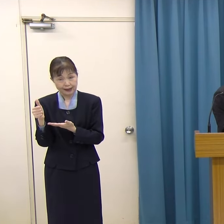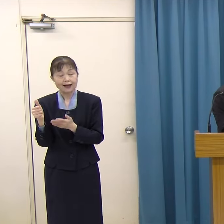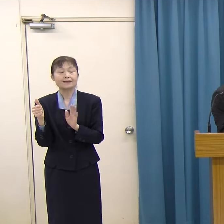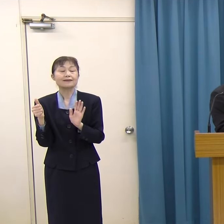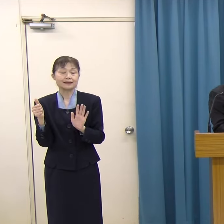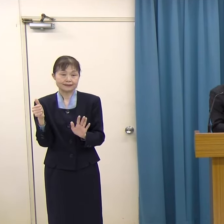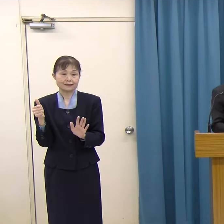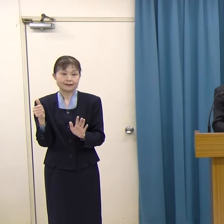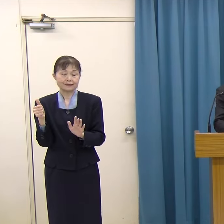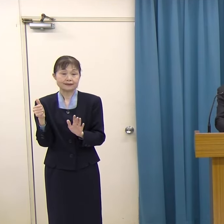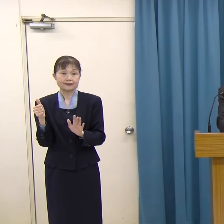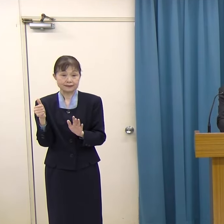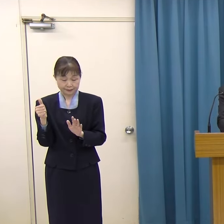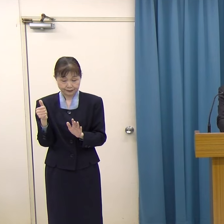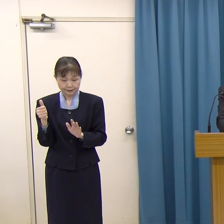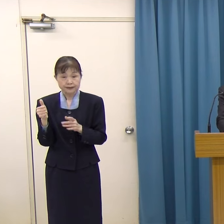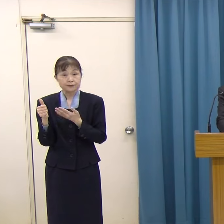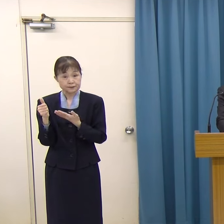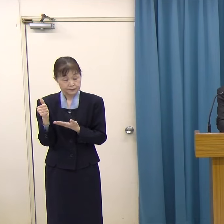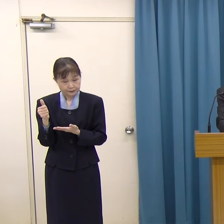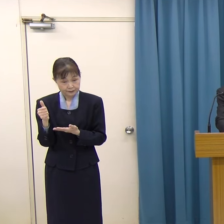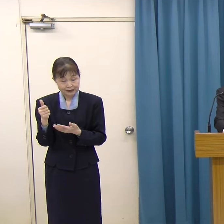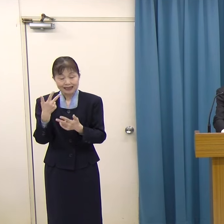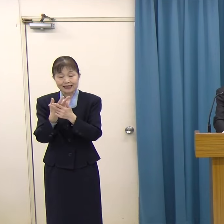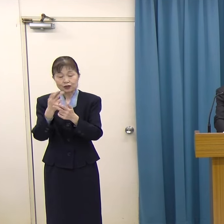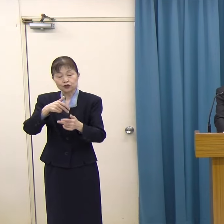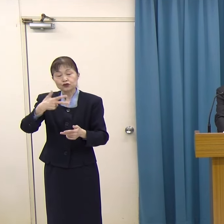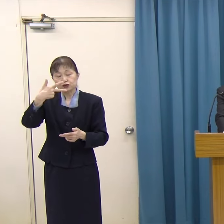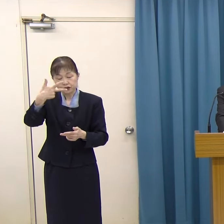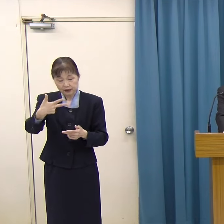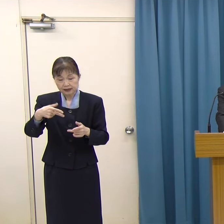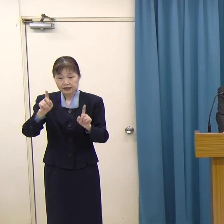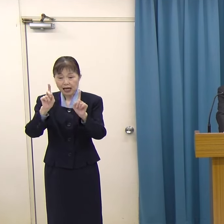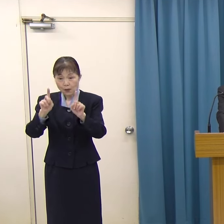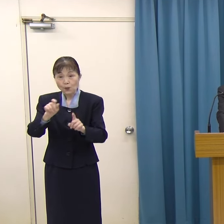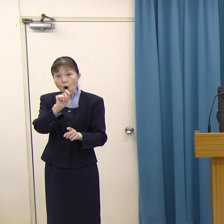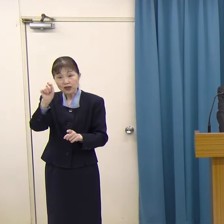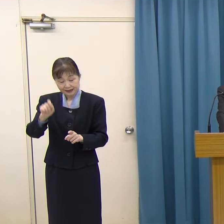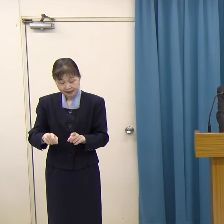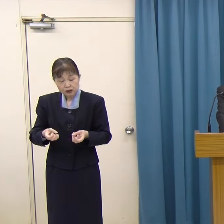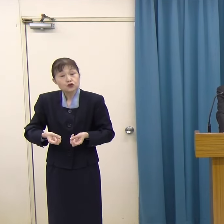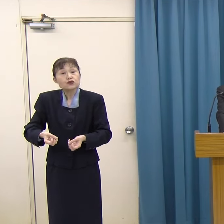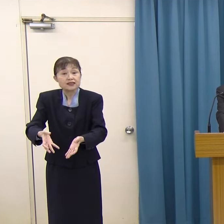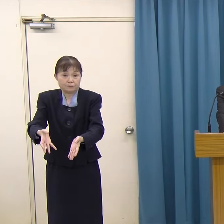平出さんは、北九州市門司区のご出身です。